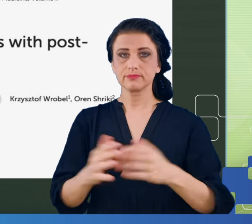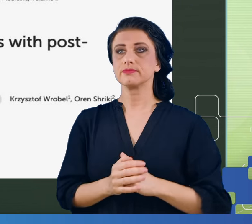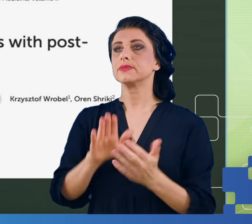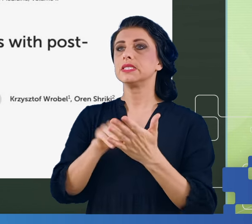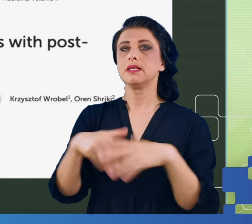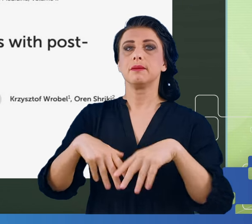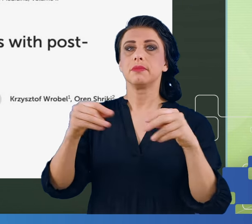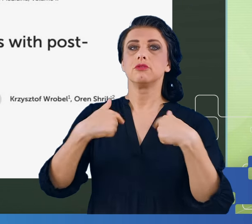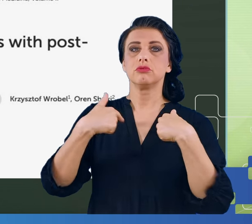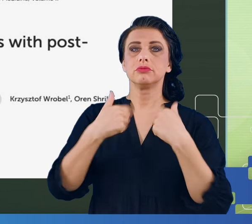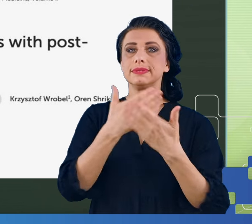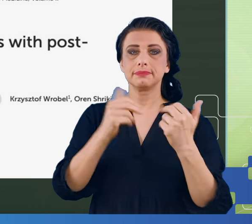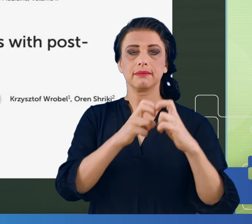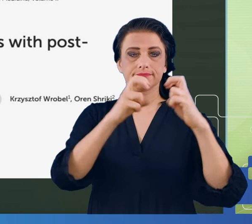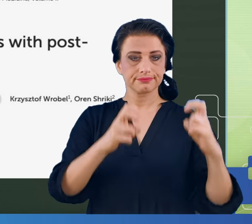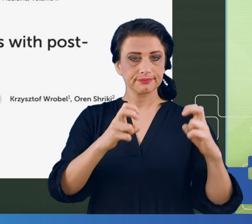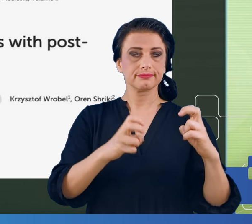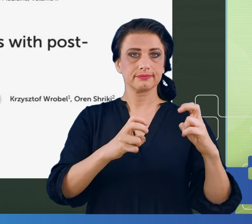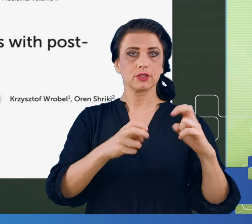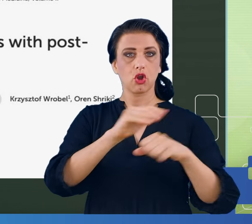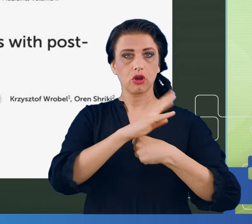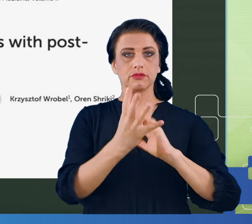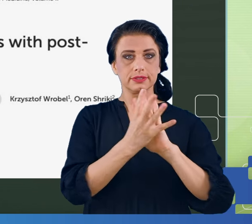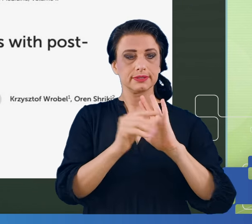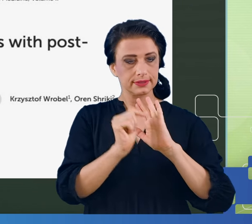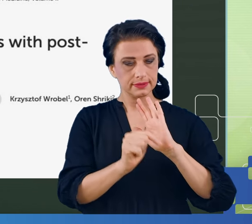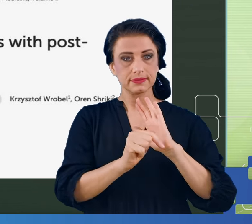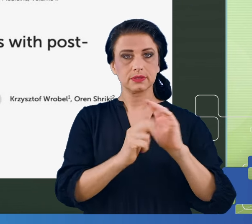ma już lockdownu, na COVID ludzie chorują, ale już nie umierają.